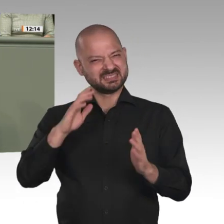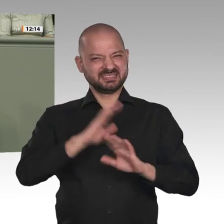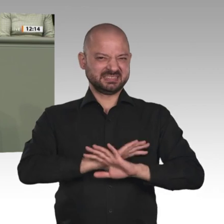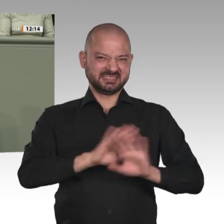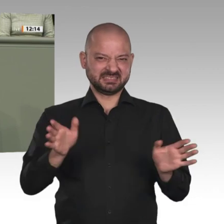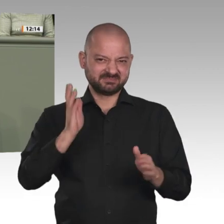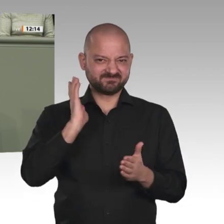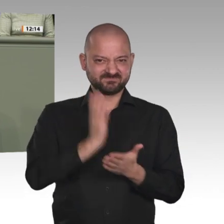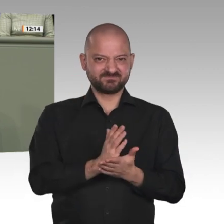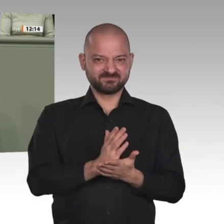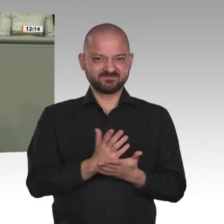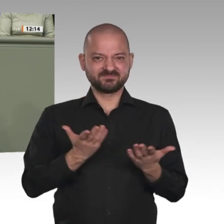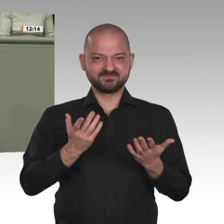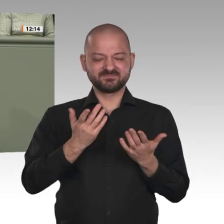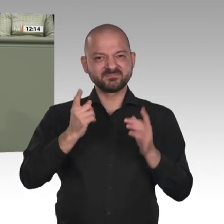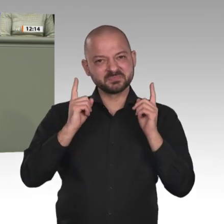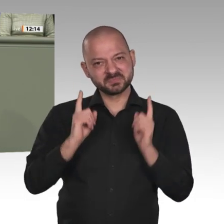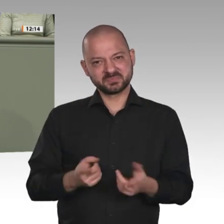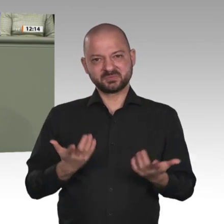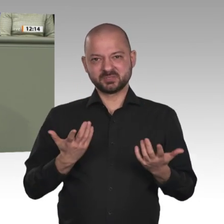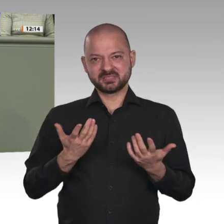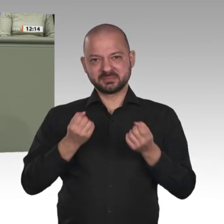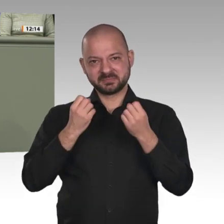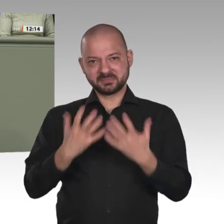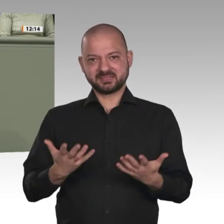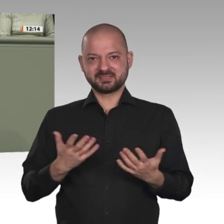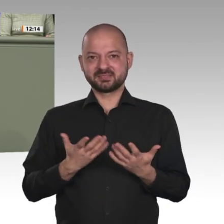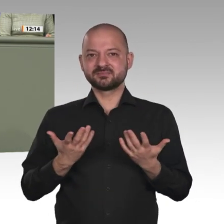ist, in Angriff nehmen. Das ist jetzt das Gebot der Stunde.